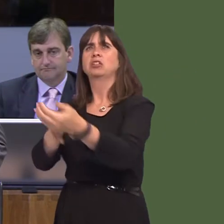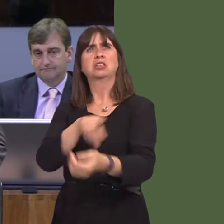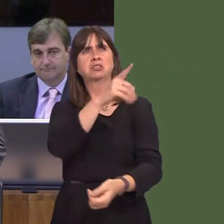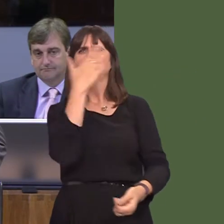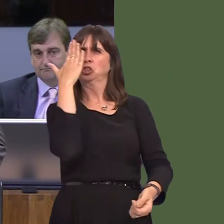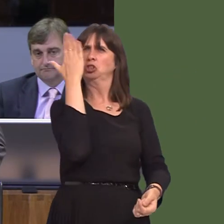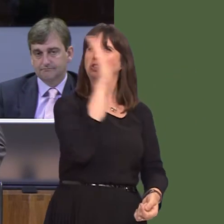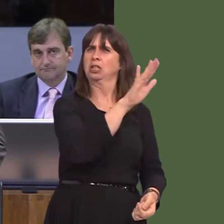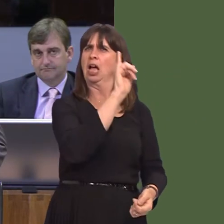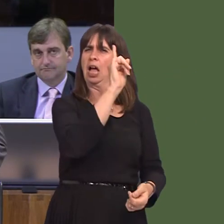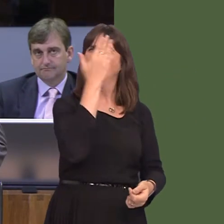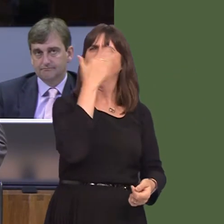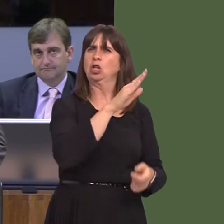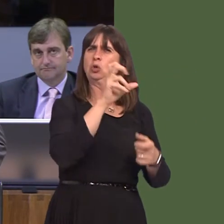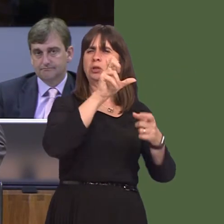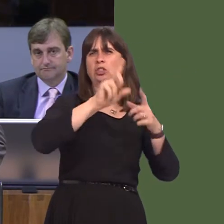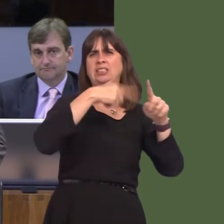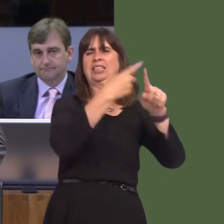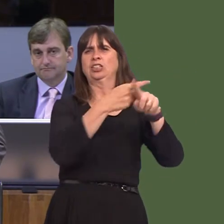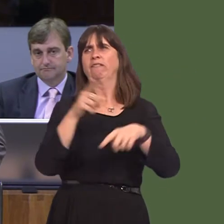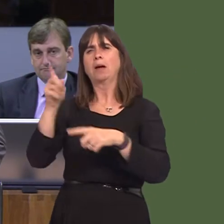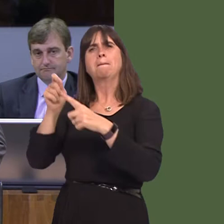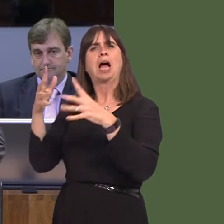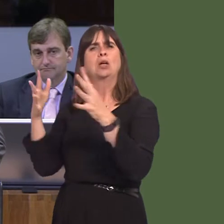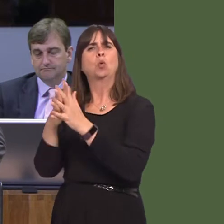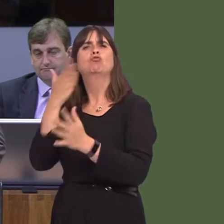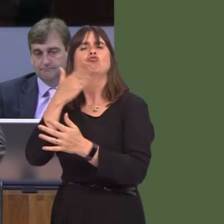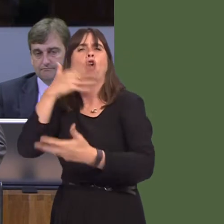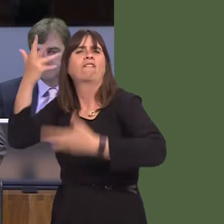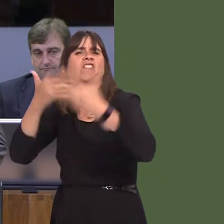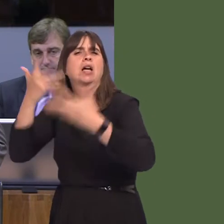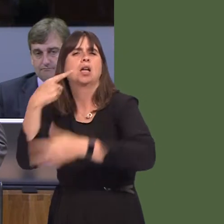in Qatar's case, or Pinewood's overestimation of the gains to the Welsh economy, you'll